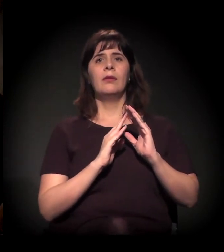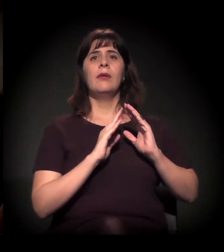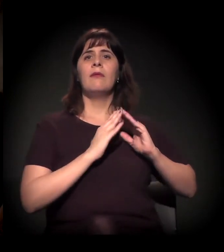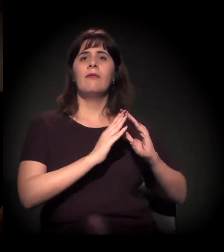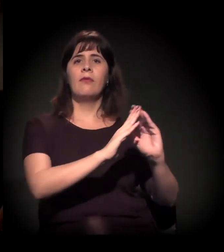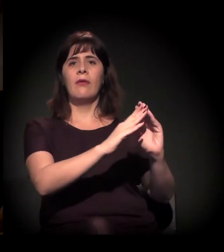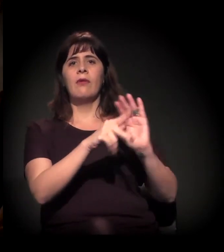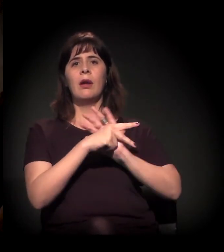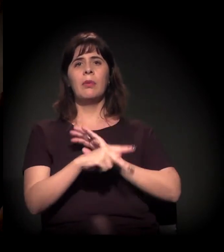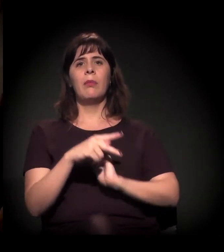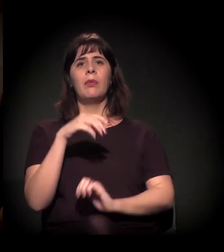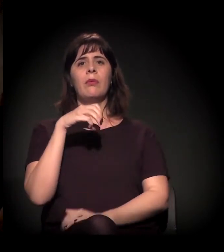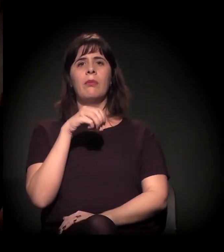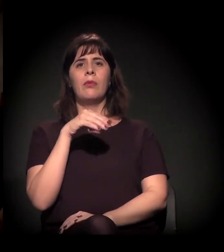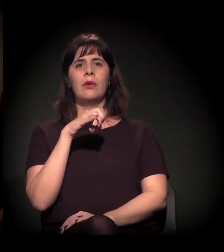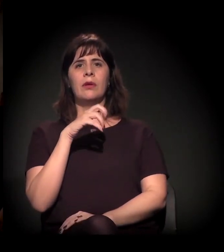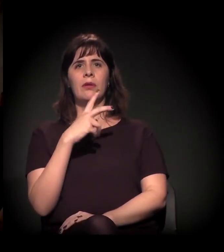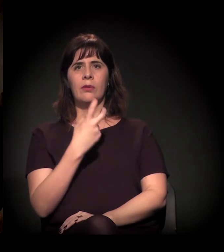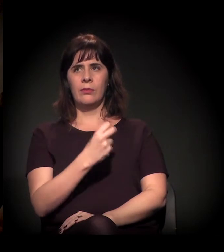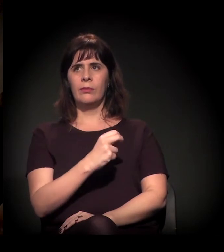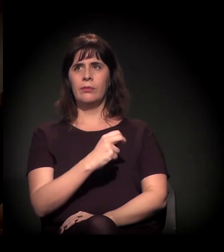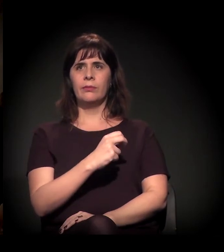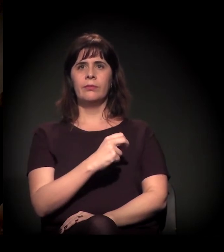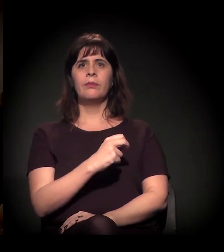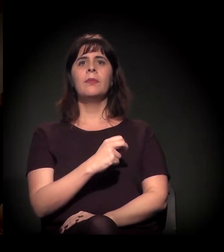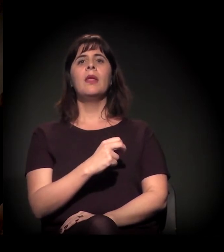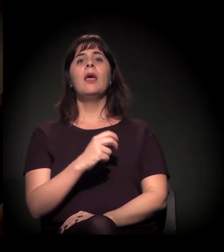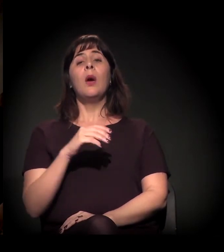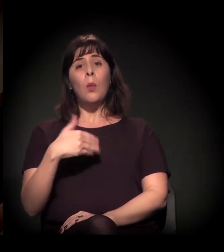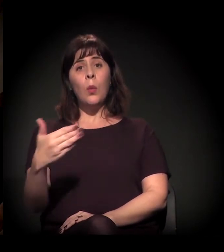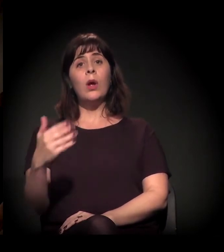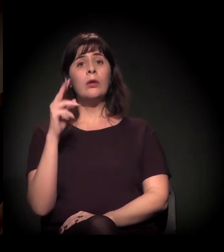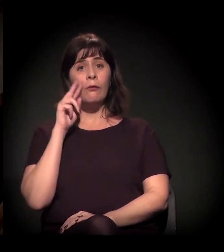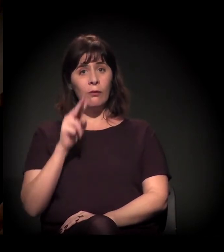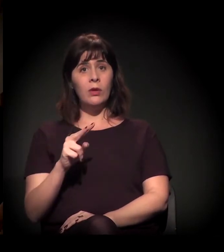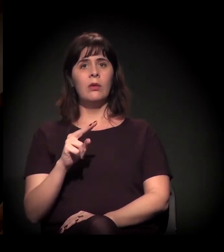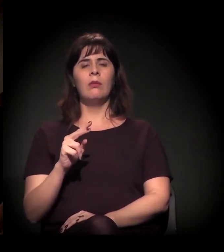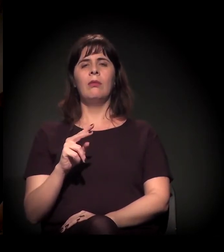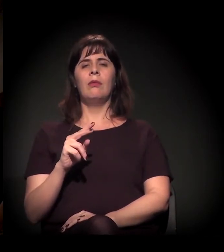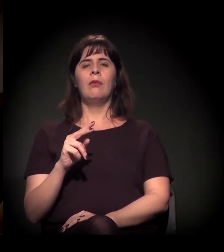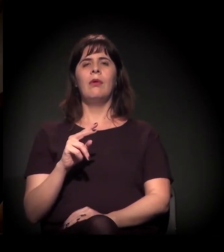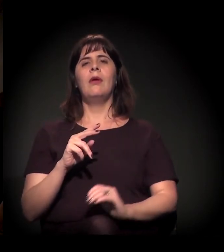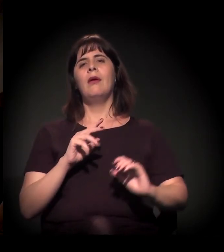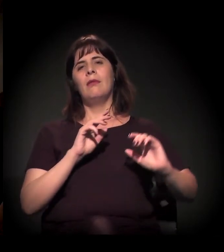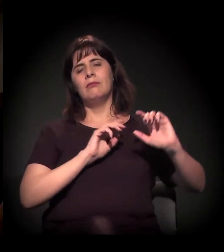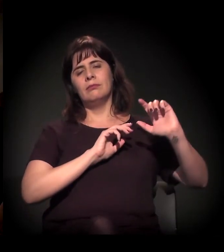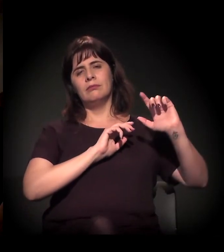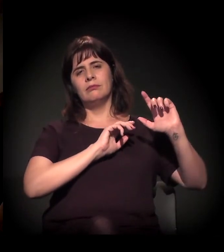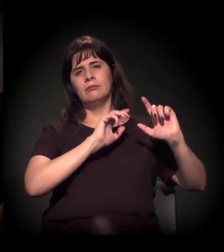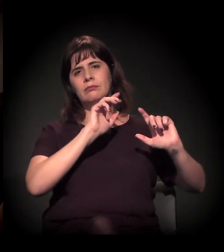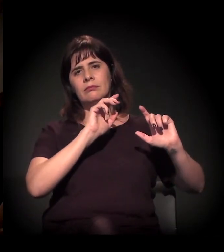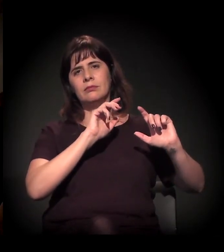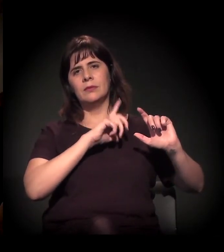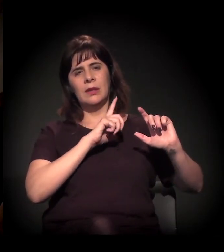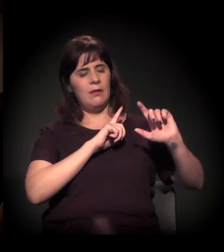quando em maio essas reportagens iam sendo feitas, ele preparando a ação... Era a polícia civil soltando imagens